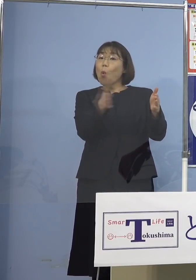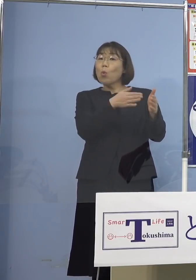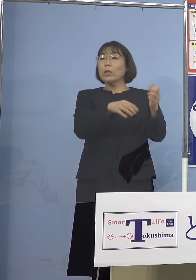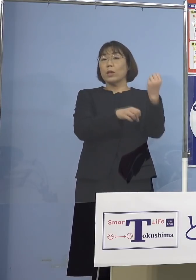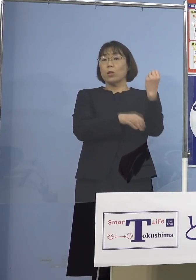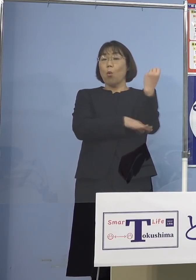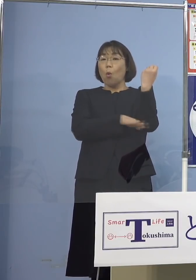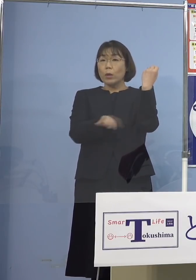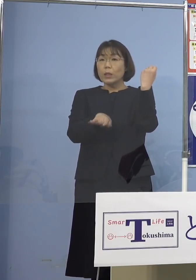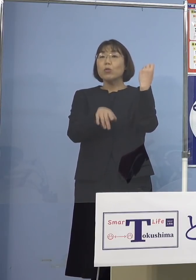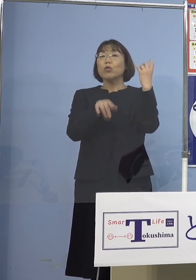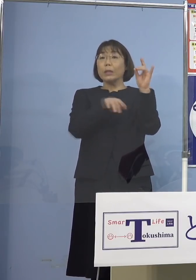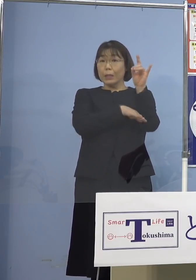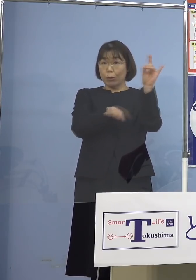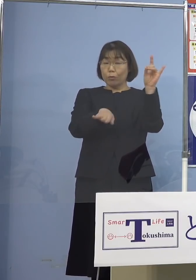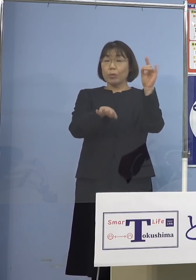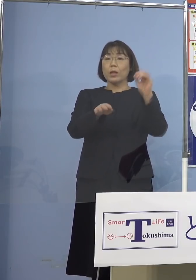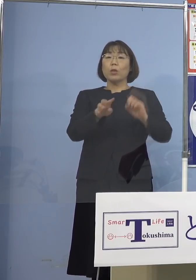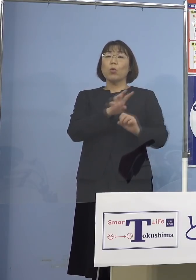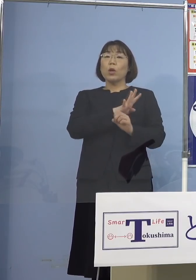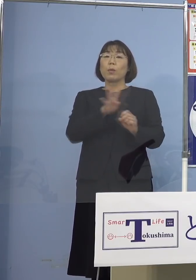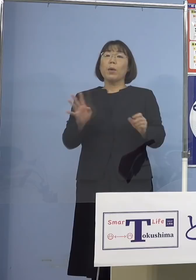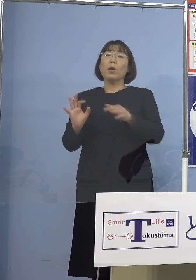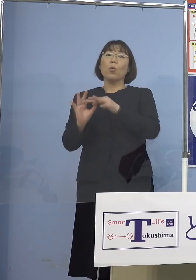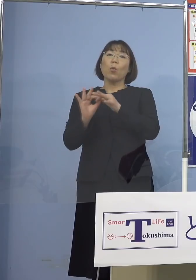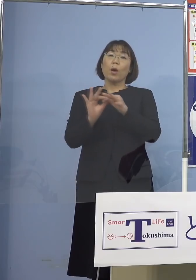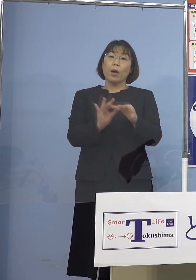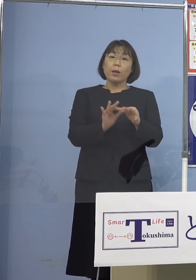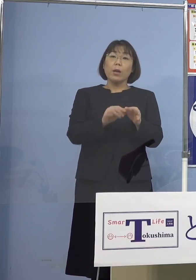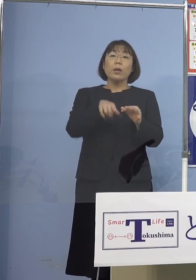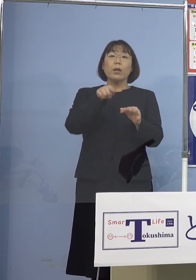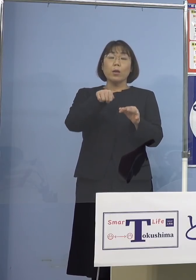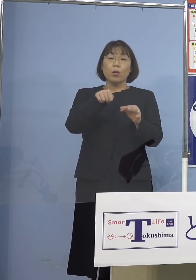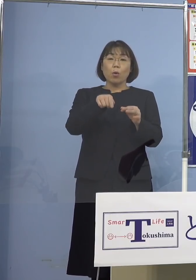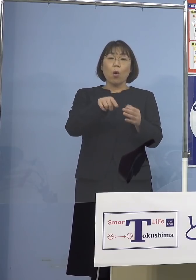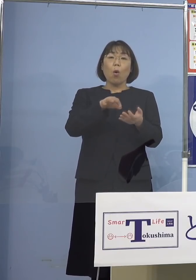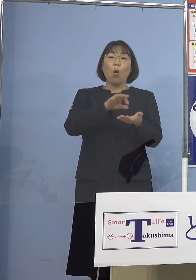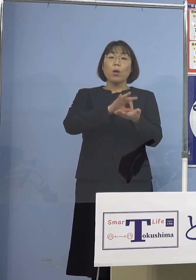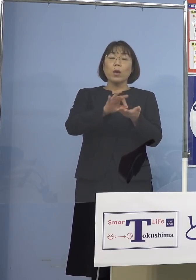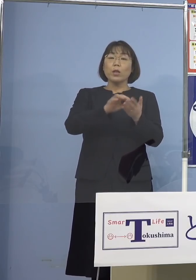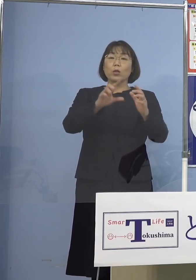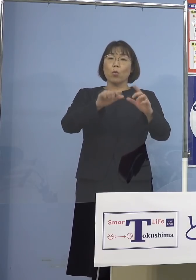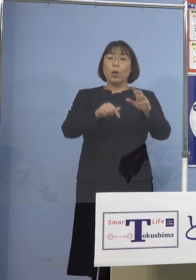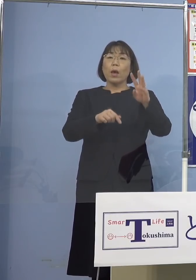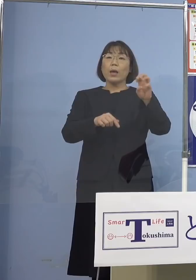しかし今、4日連続でこの病床使用率 35パーセントを下回っている